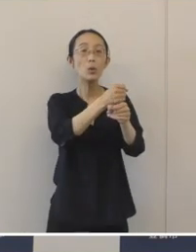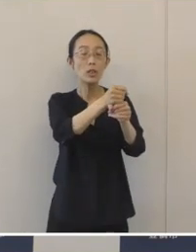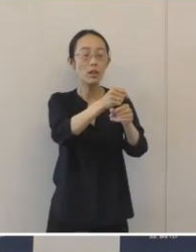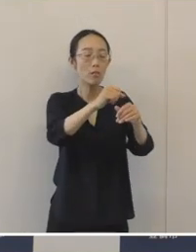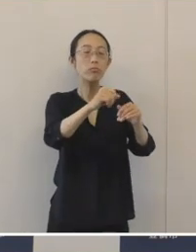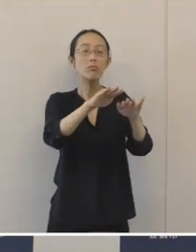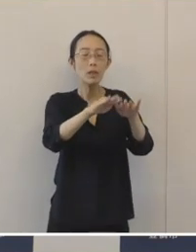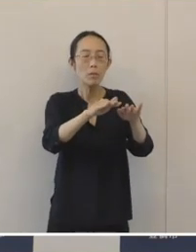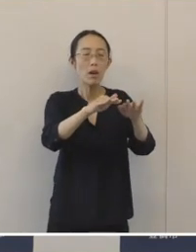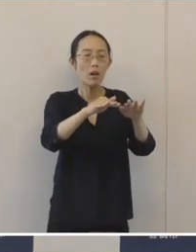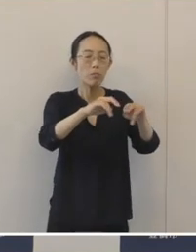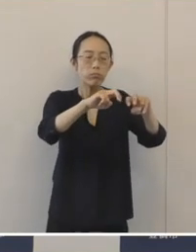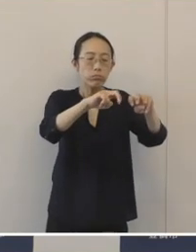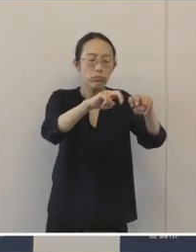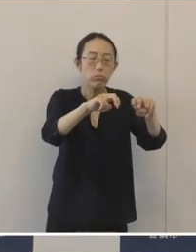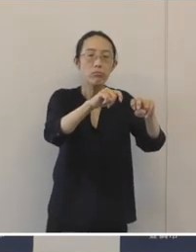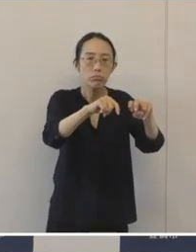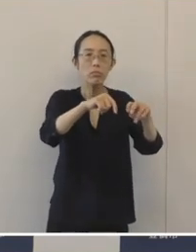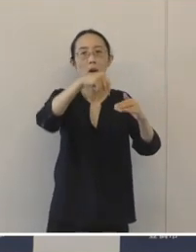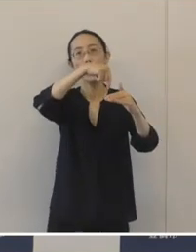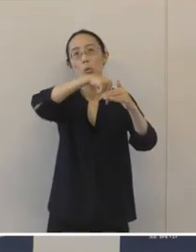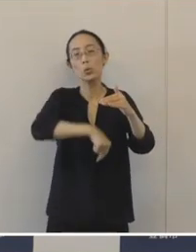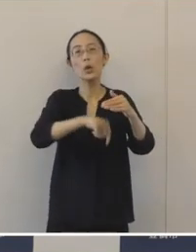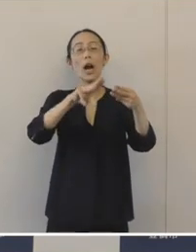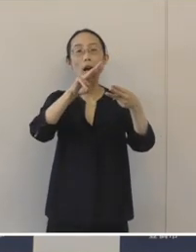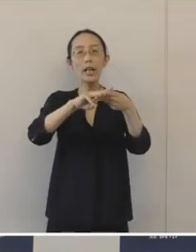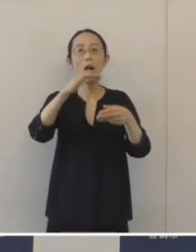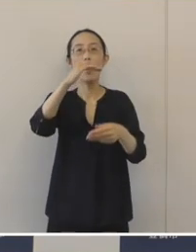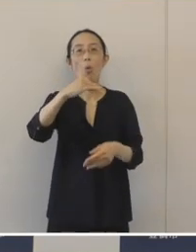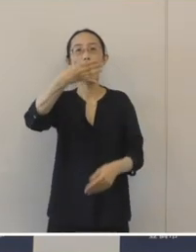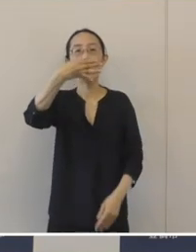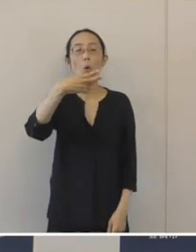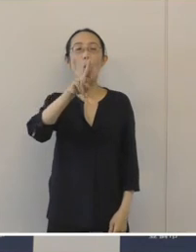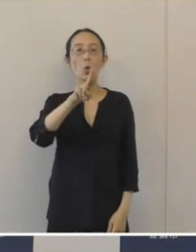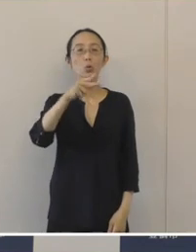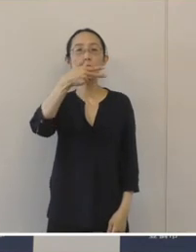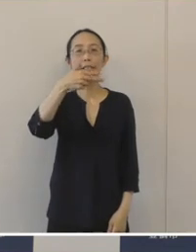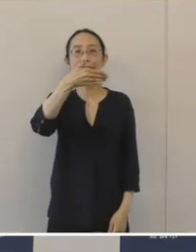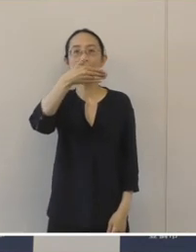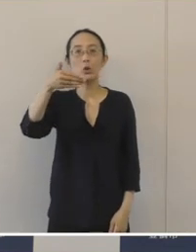深田古窯址群の発掘調査におきまして